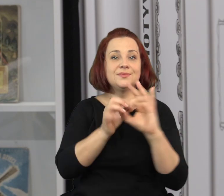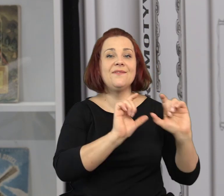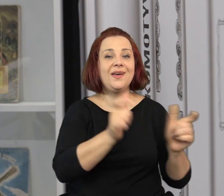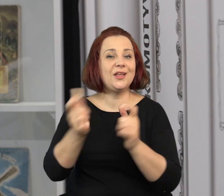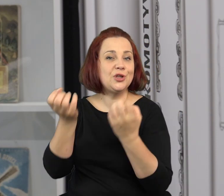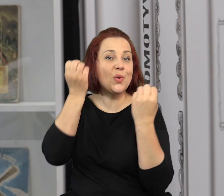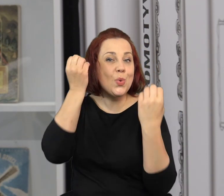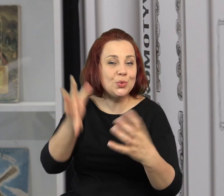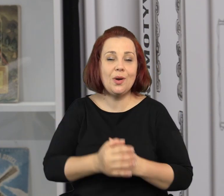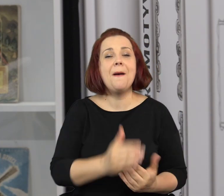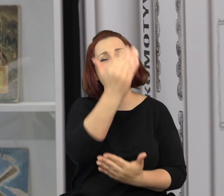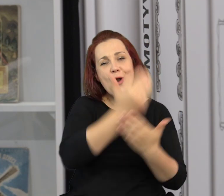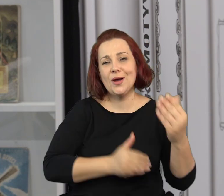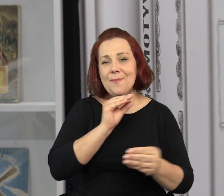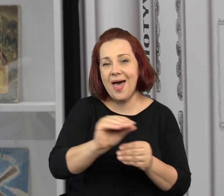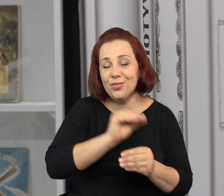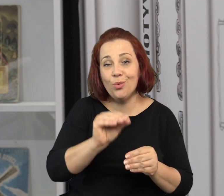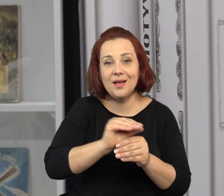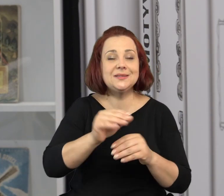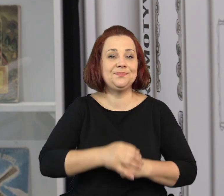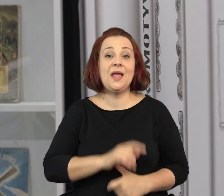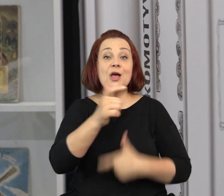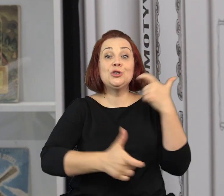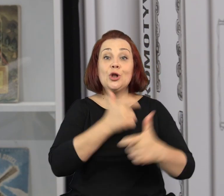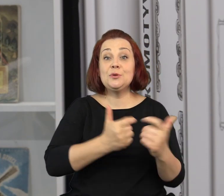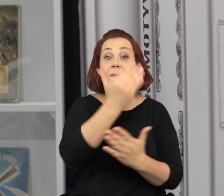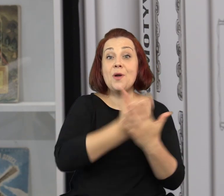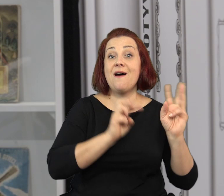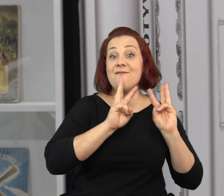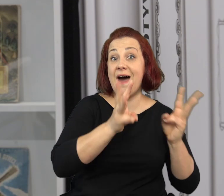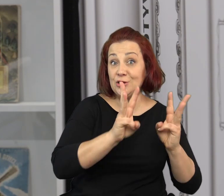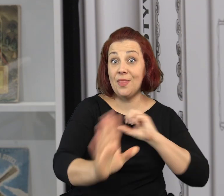Oprócz tego wystawie towarzyszą wydarzenia kulturalne, programy edukacyjne.